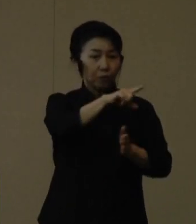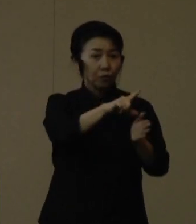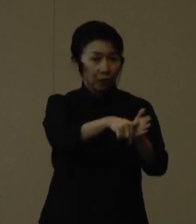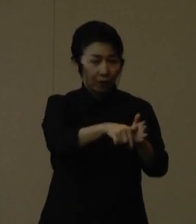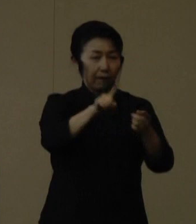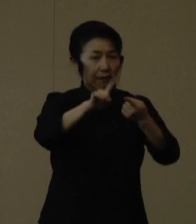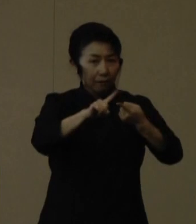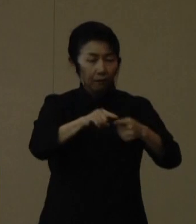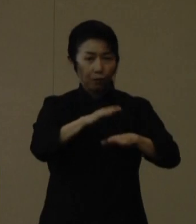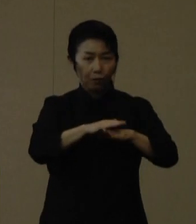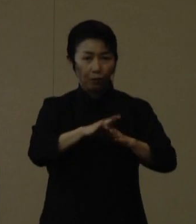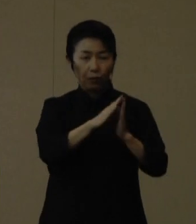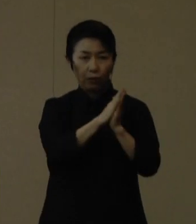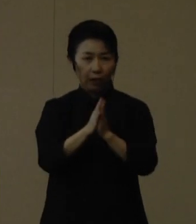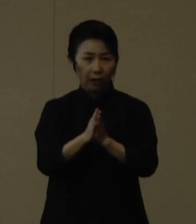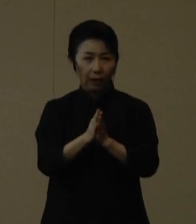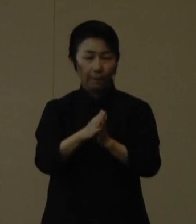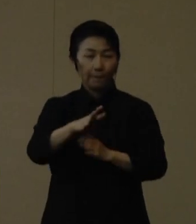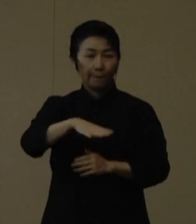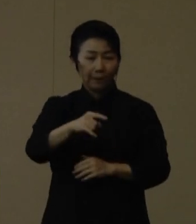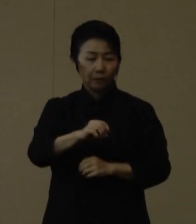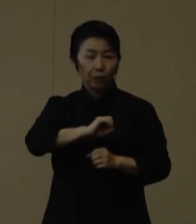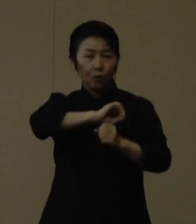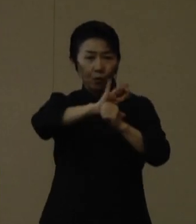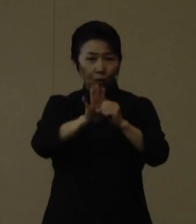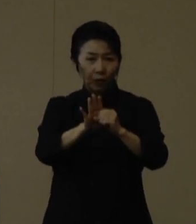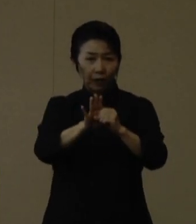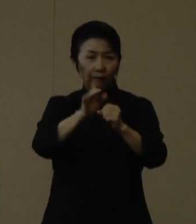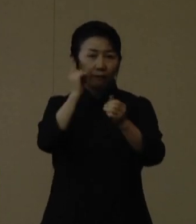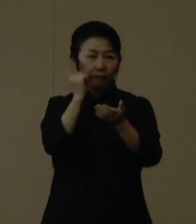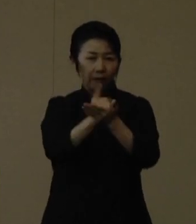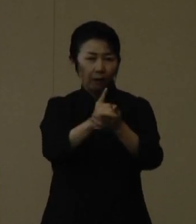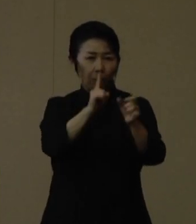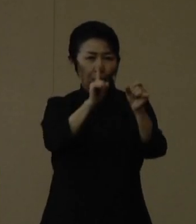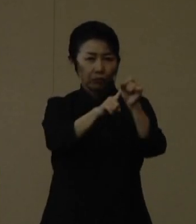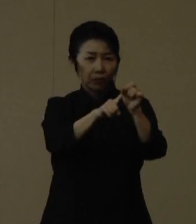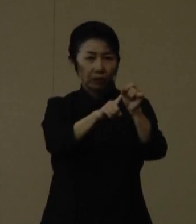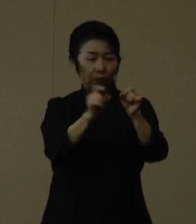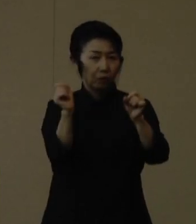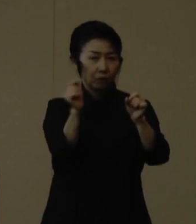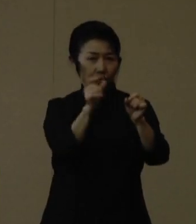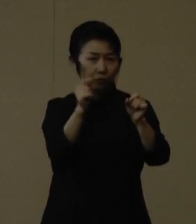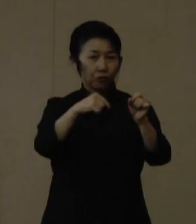コロナの検査のみを目的としたような救急受診はお控えください